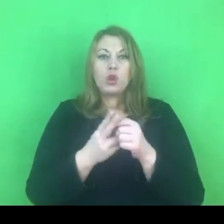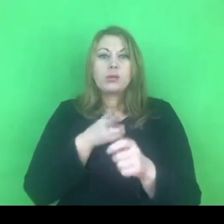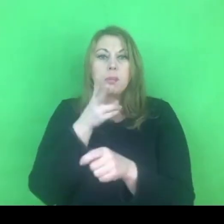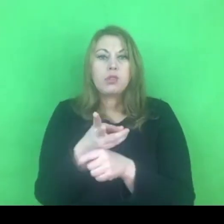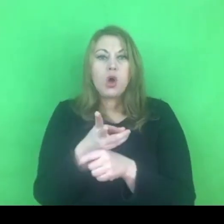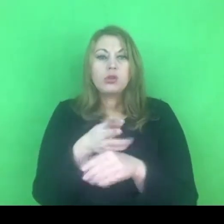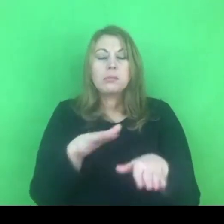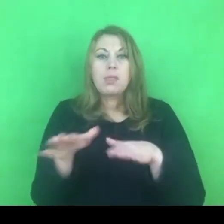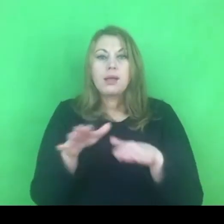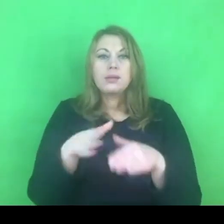i bezpiecznego schronienia.